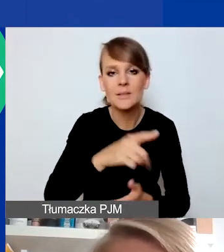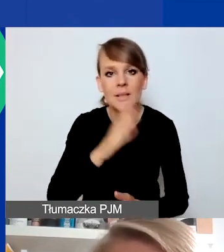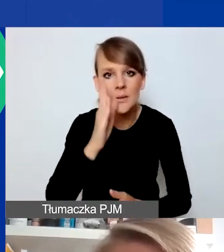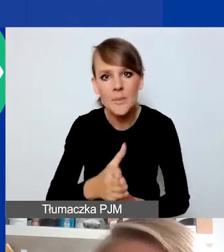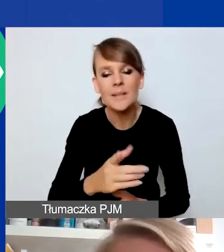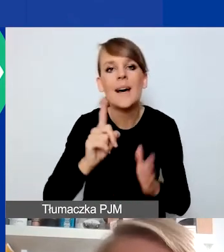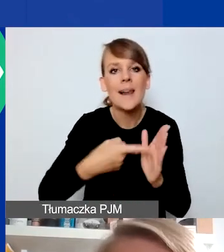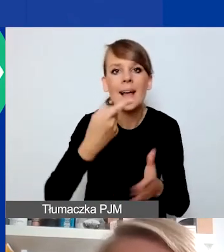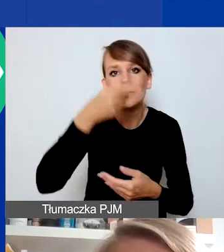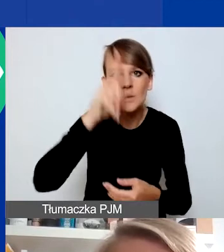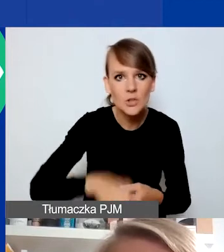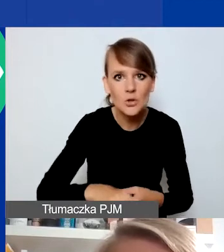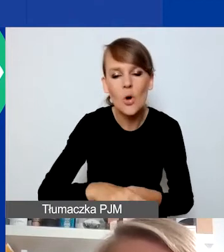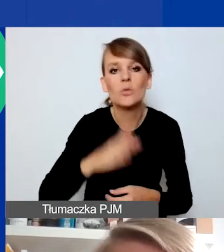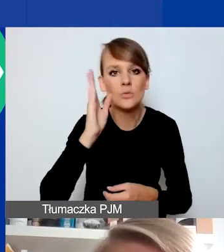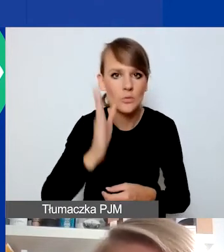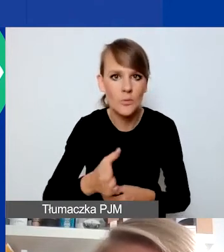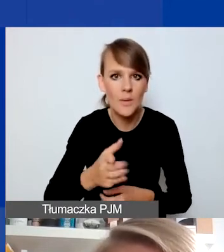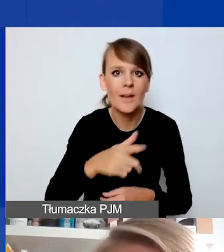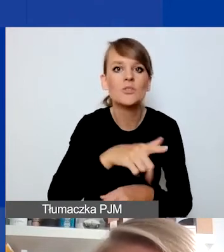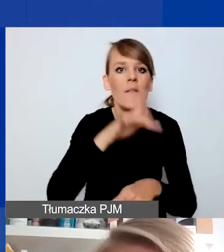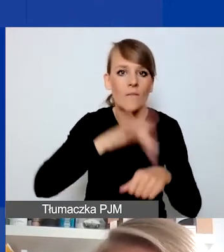Raz w miesiącu będziemy te wyniki ogłaszać.